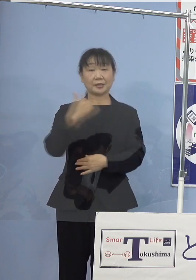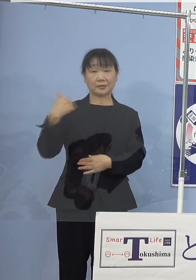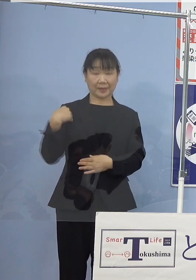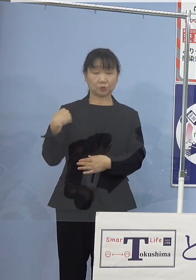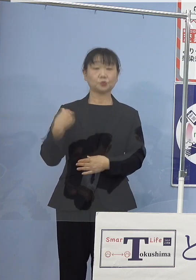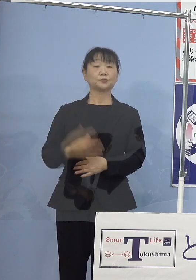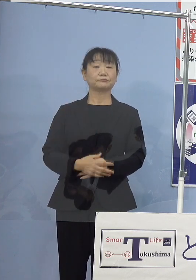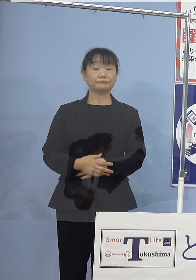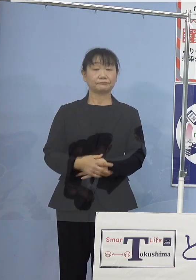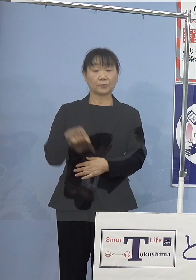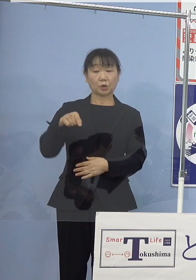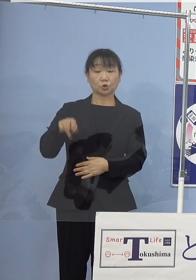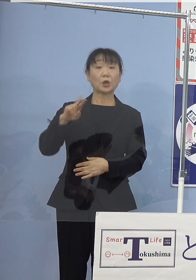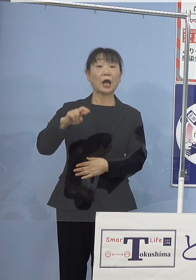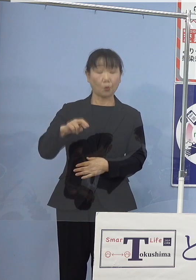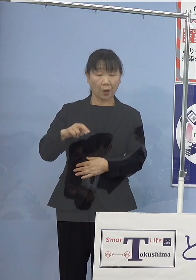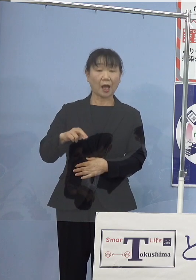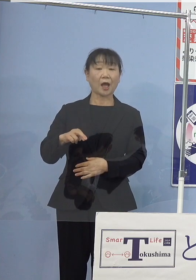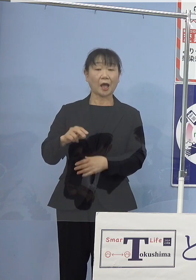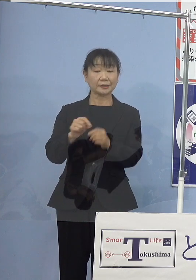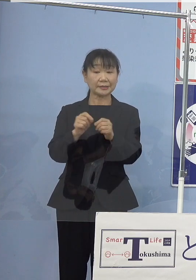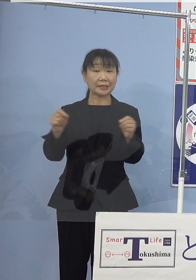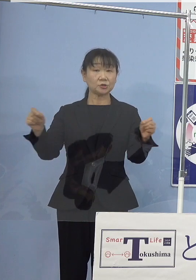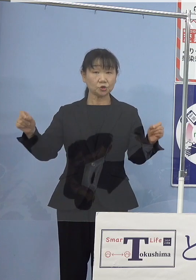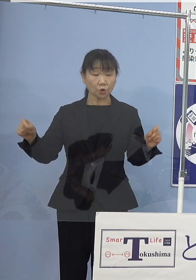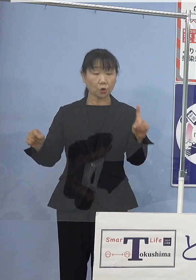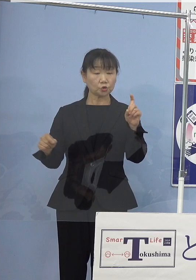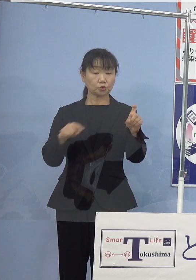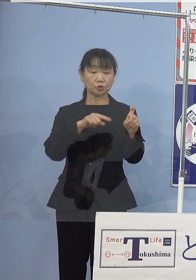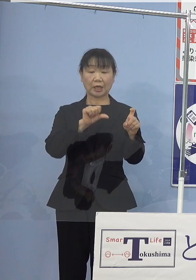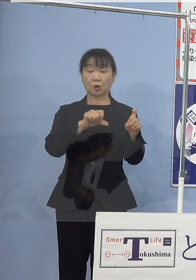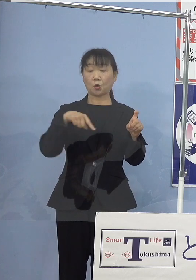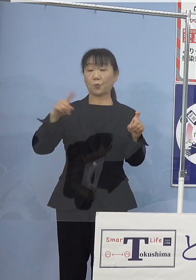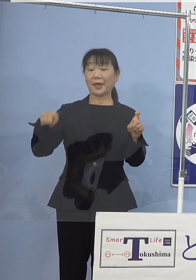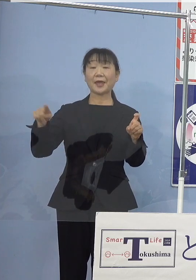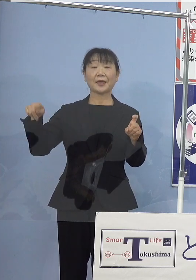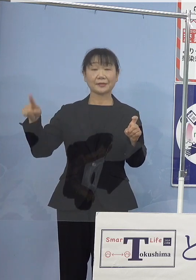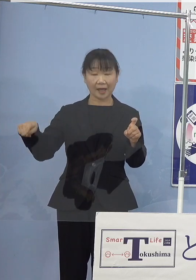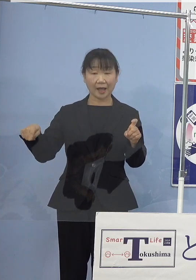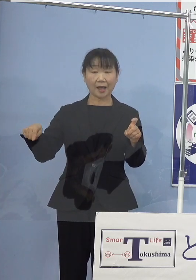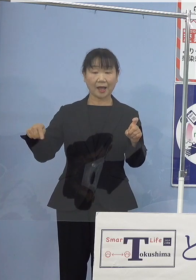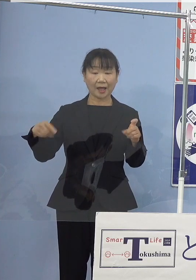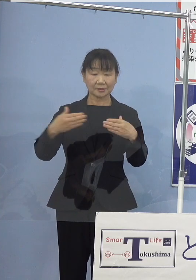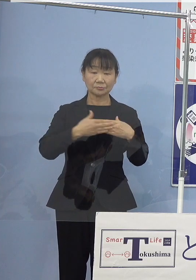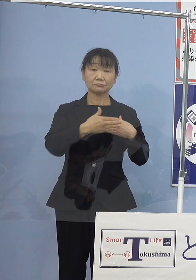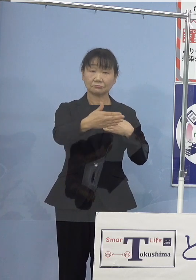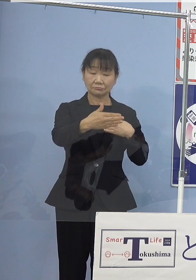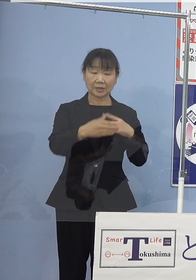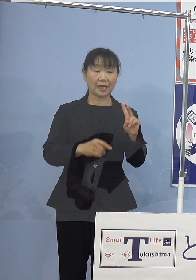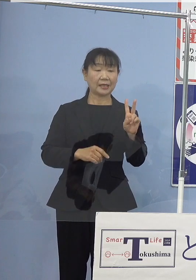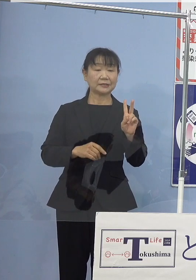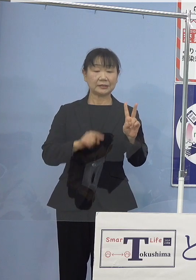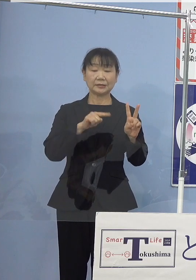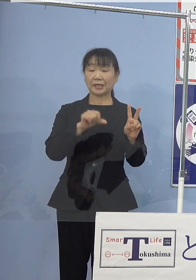SORAは全長（約）10.5m 全幅は（約）2.5m